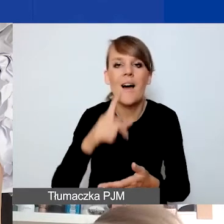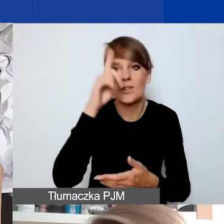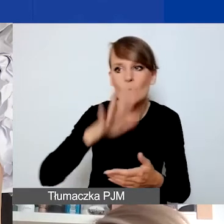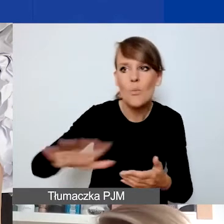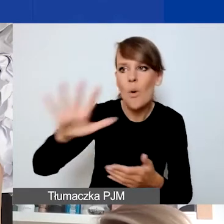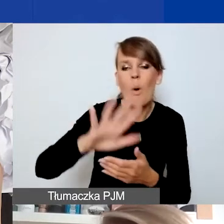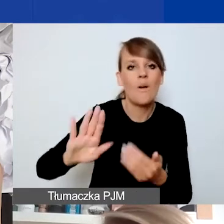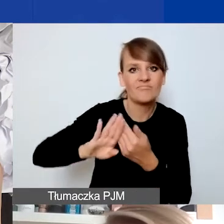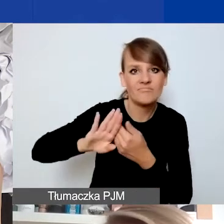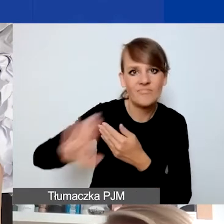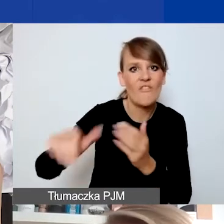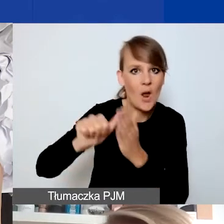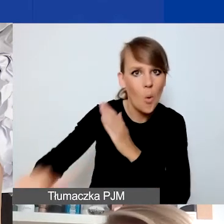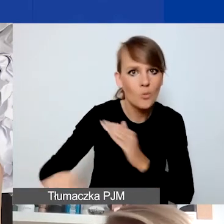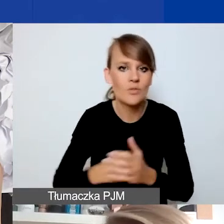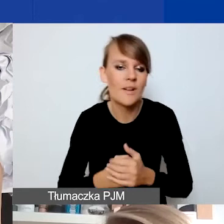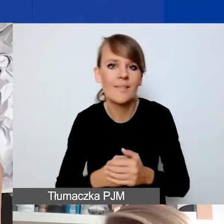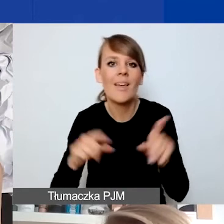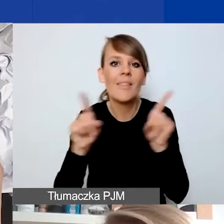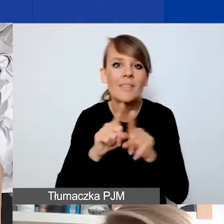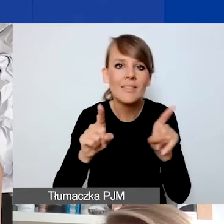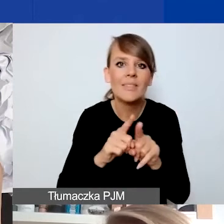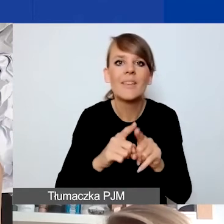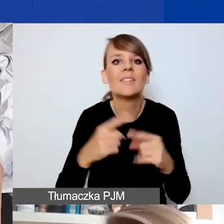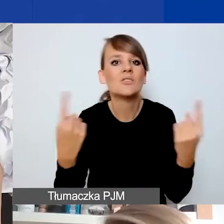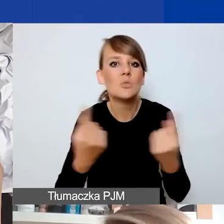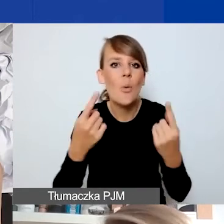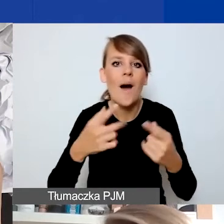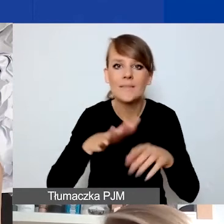i rzeczywistość demokracji lokalnej czy partycypacji mieszkańców.